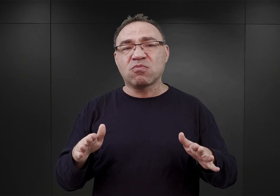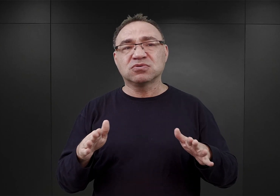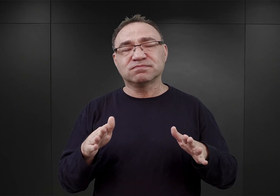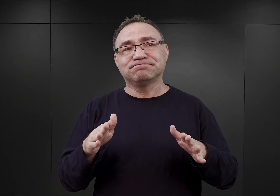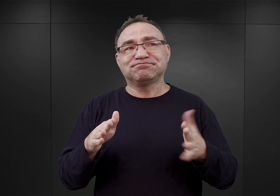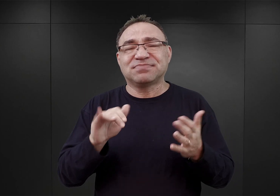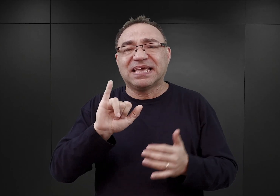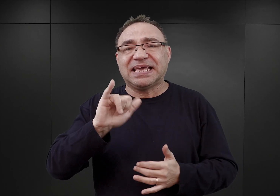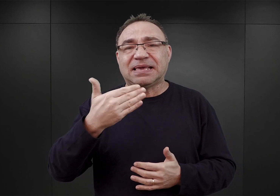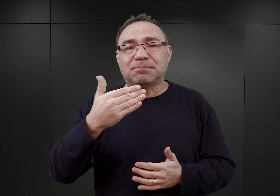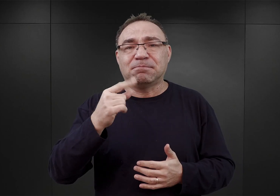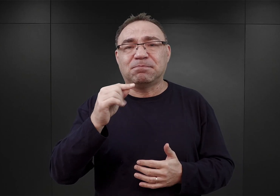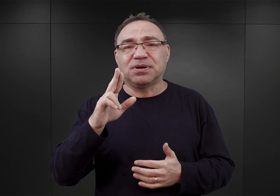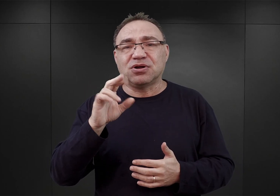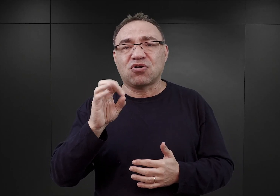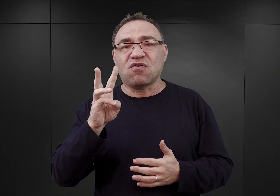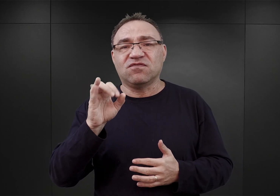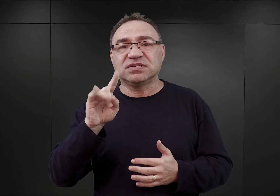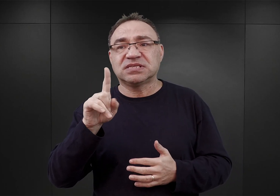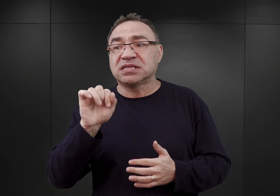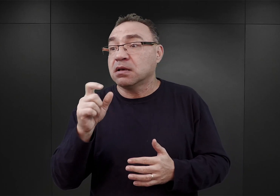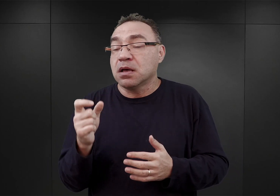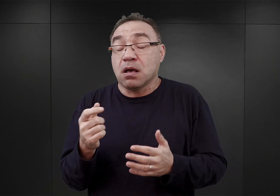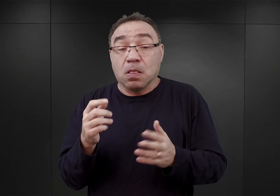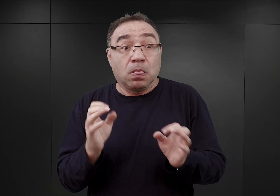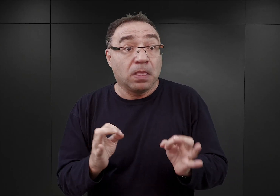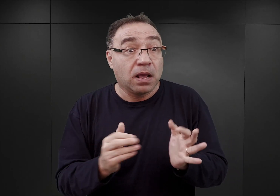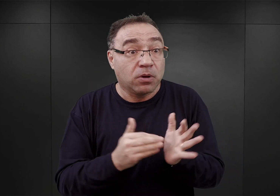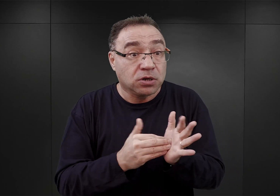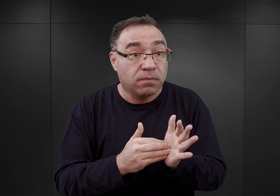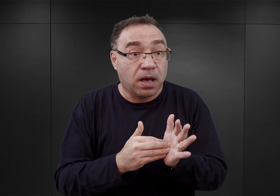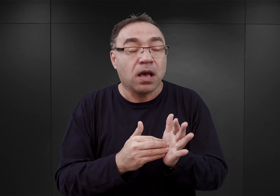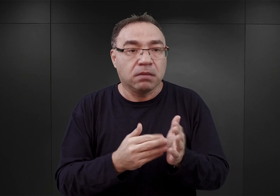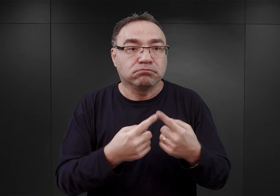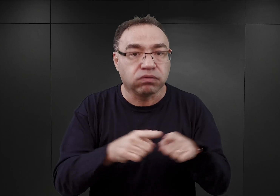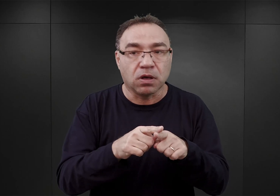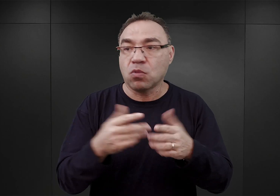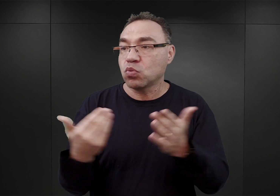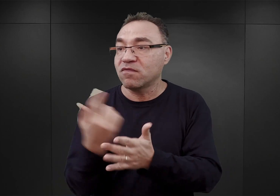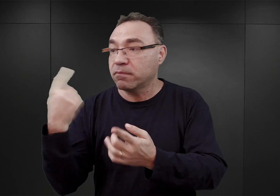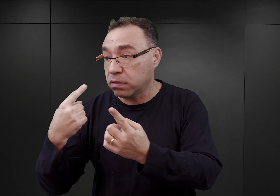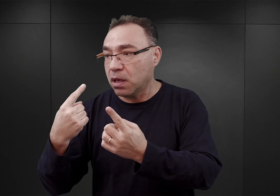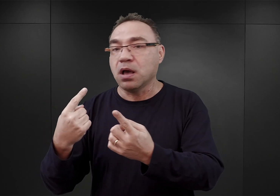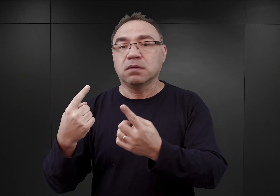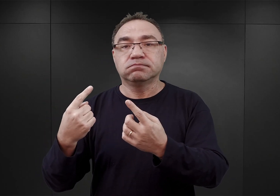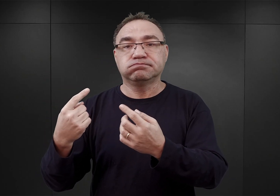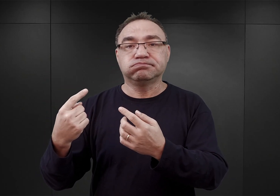To znaczy doraźnym reagowaniem na potrzeby i na nowe rozkazy, które spływały gdzieś tam z Berlina.